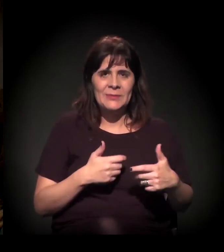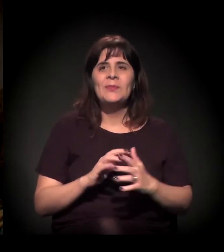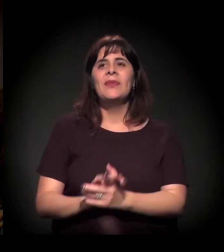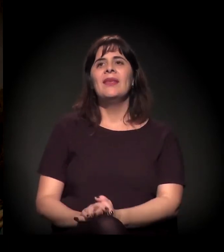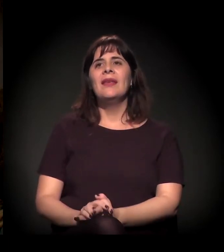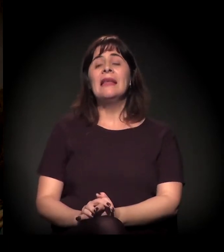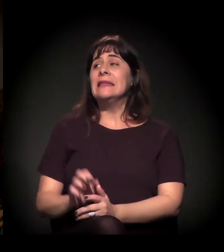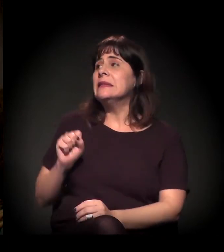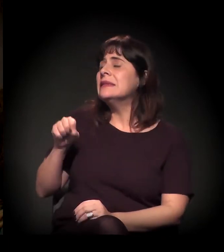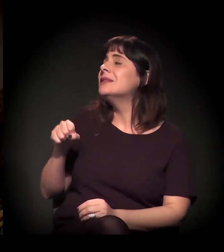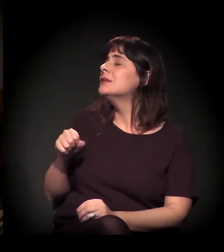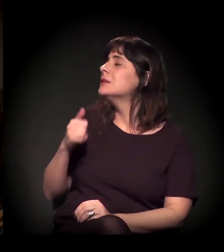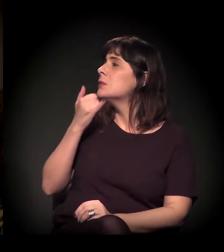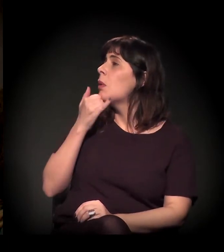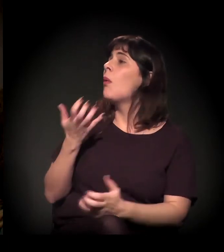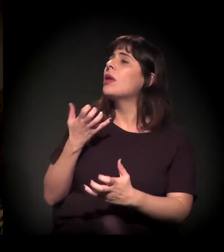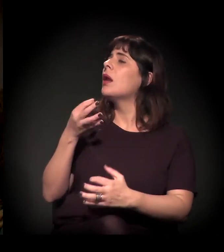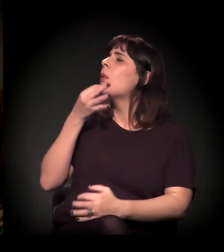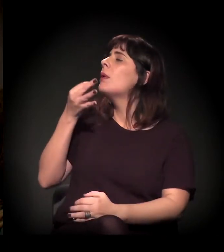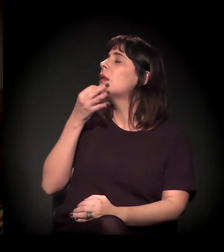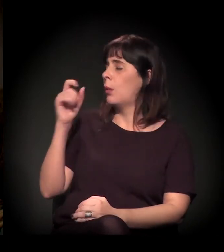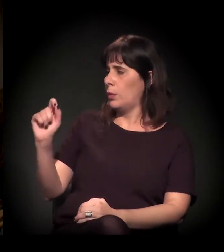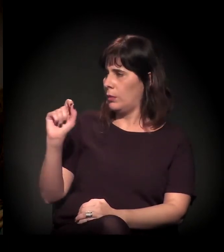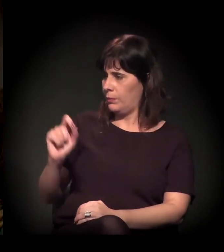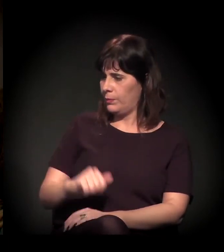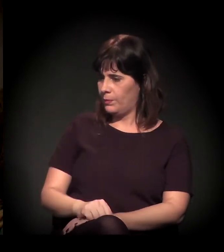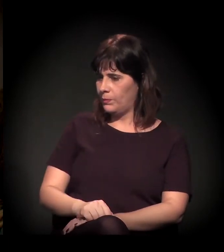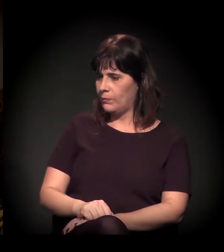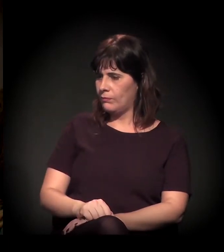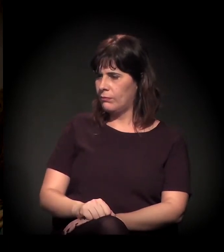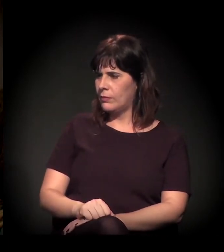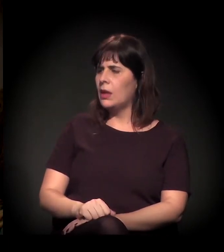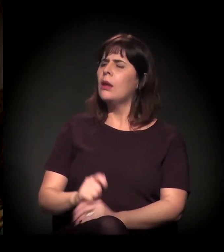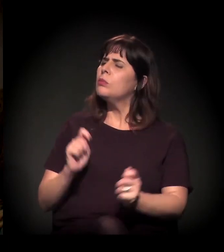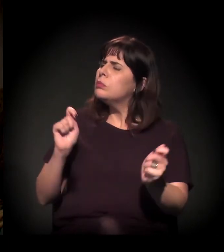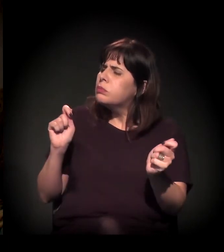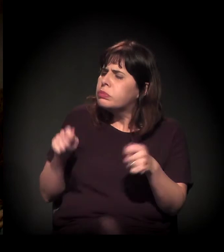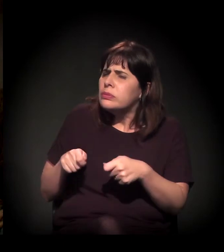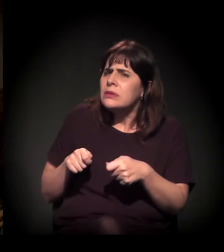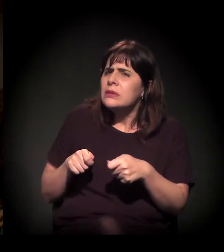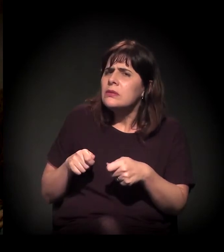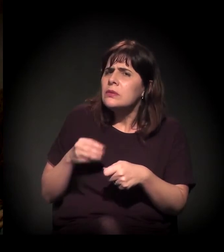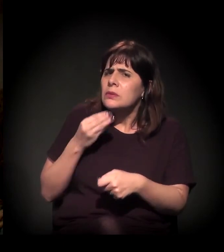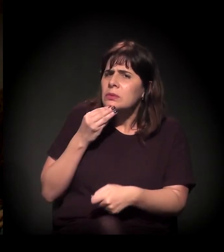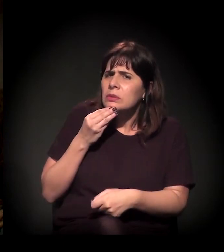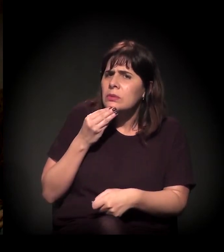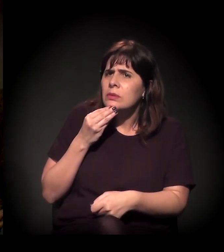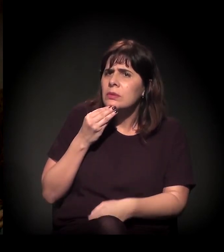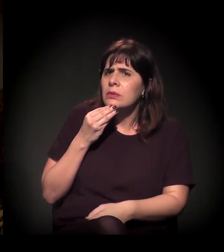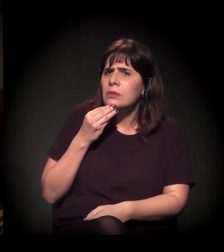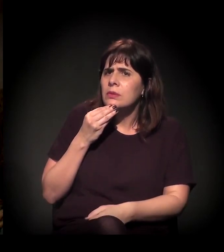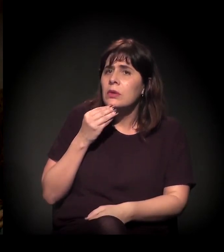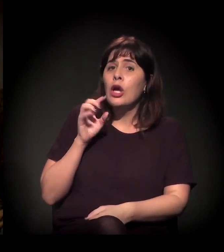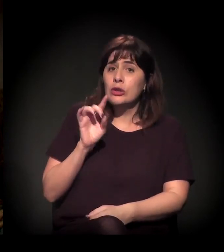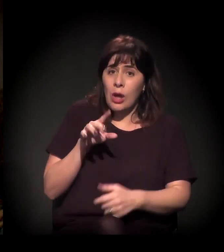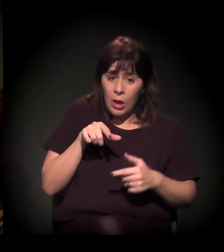Eu gostaria que vocês comentassem o seguinte: É possível, além do Itaú,